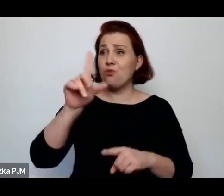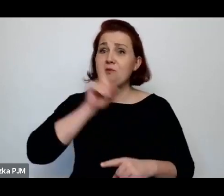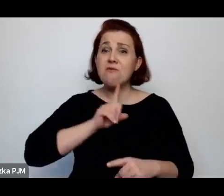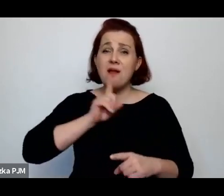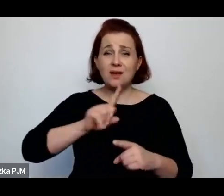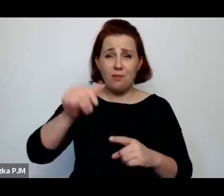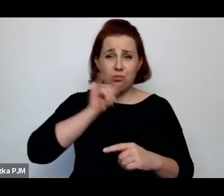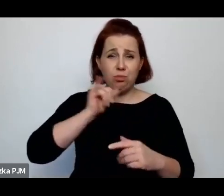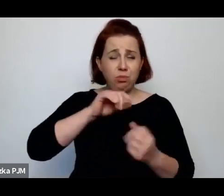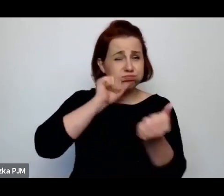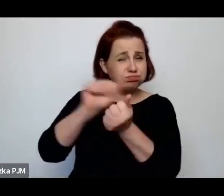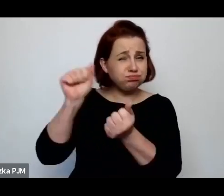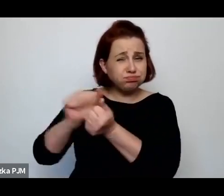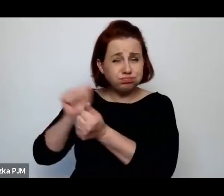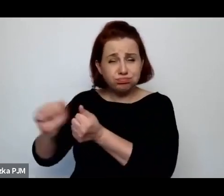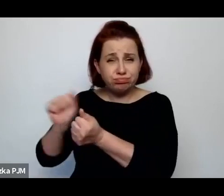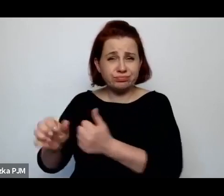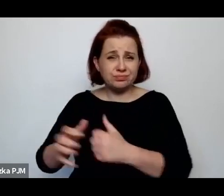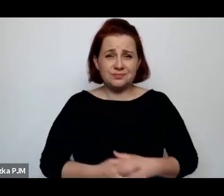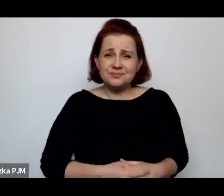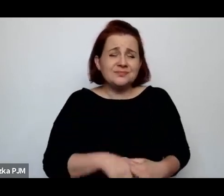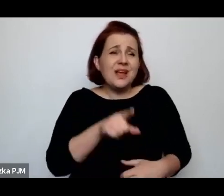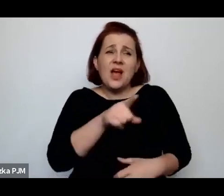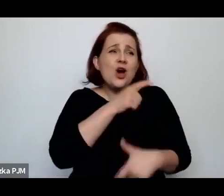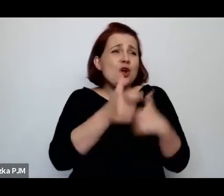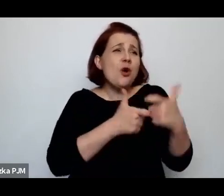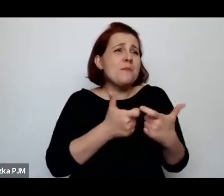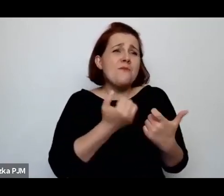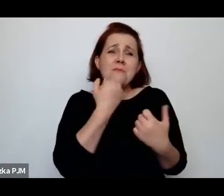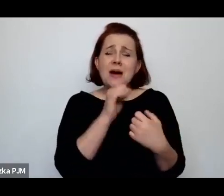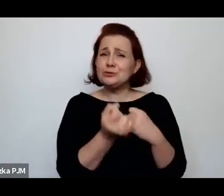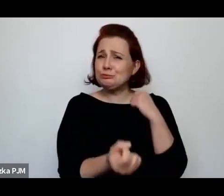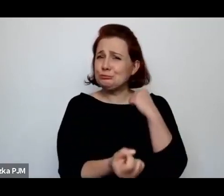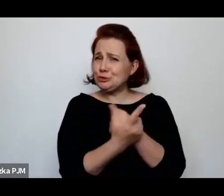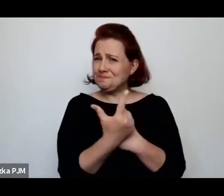Zresztą robionym w takim bardzo specyficzny sposób, bardzo paskudny